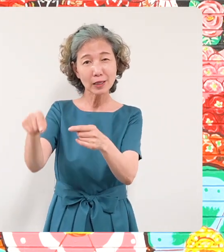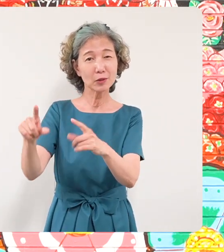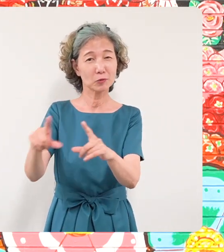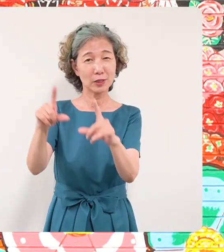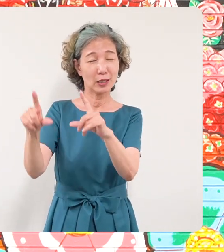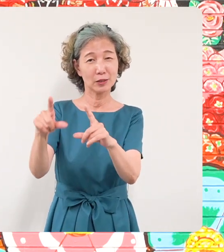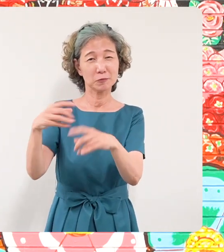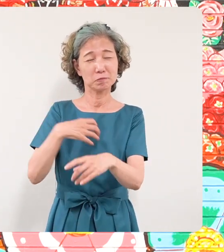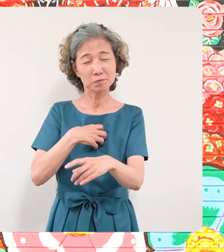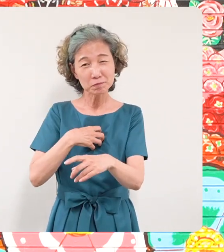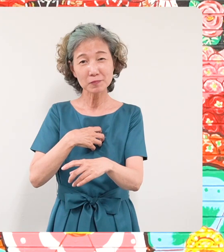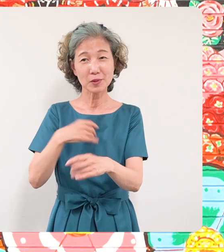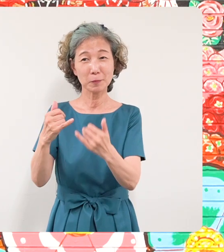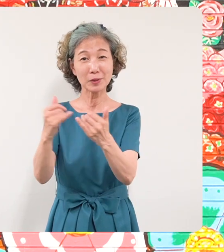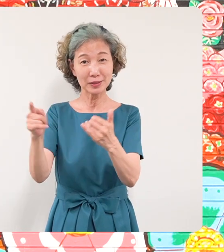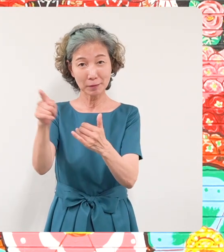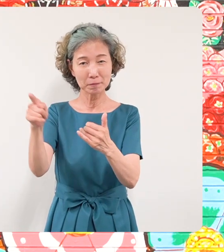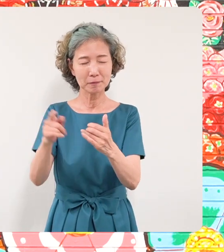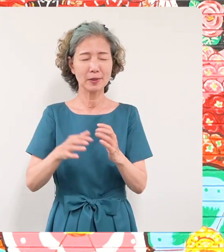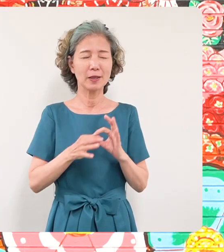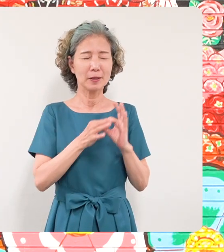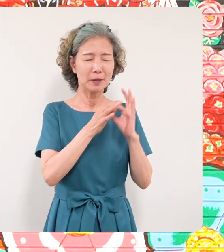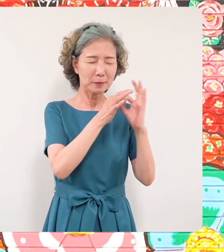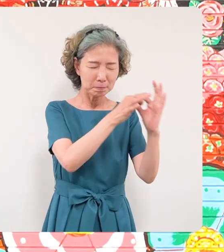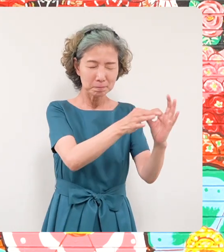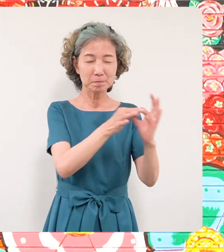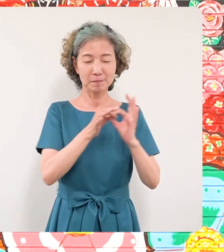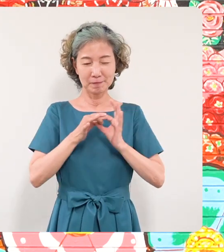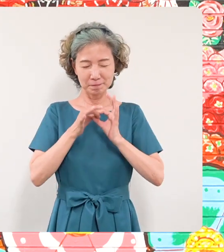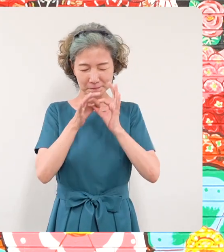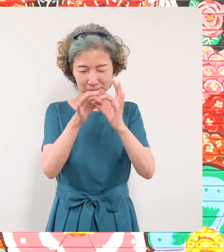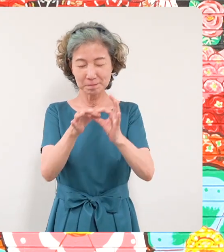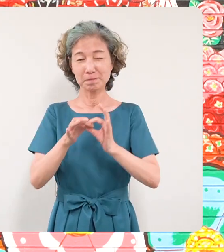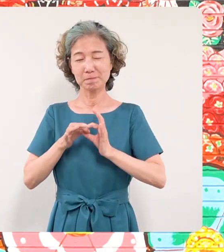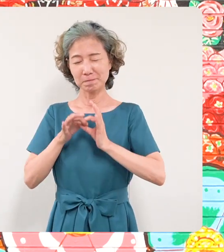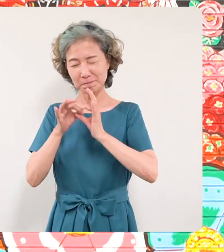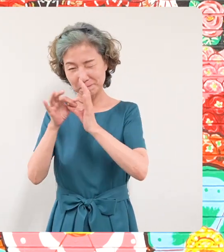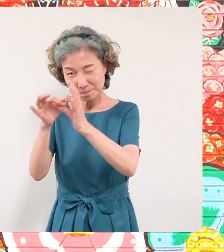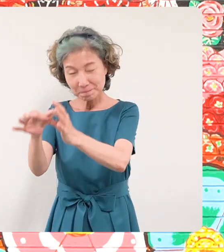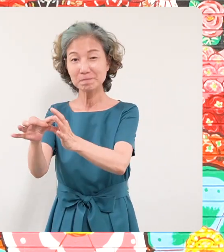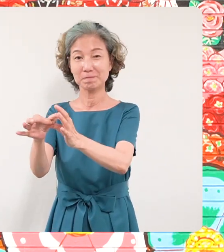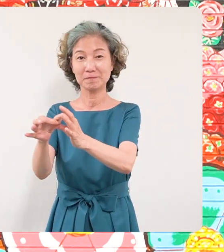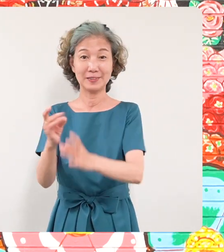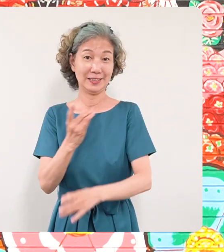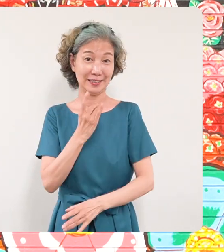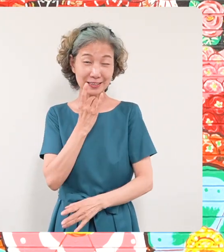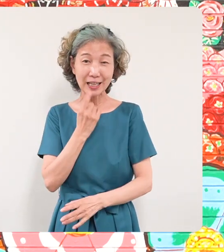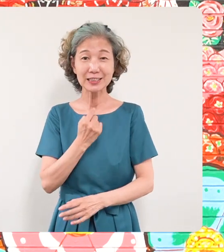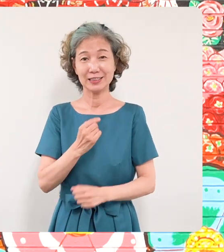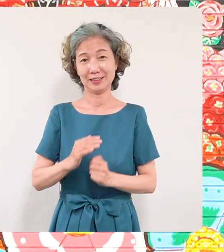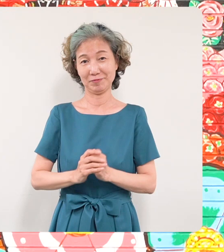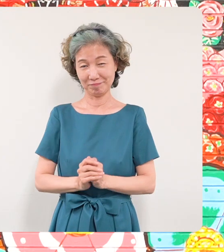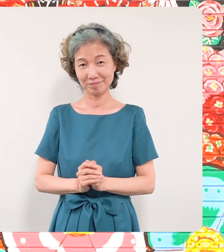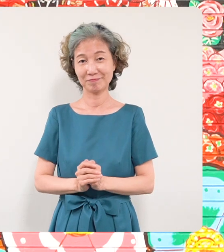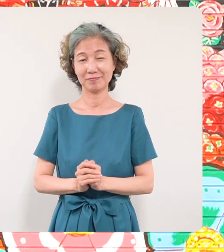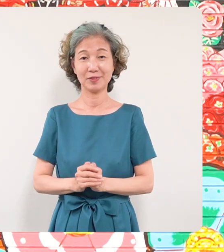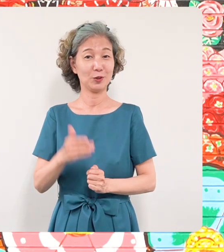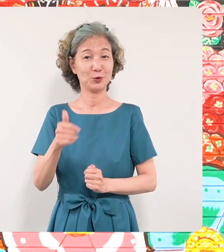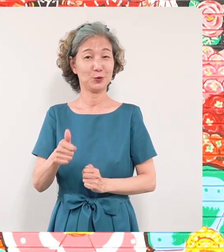へもこの願いが届くことを心から 期待をし区長青木英二のメッセージ